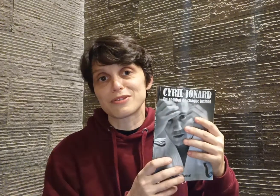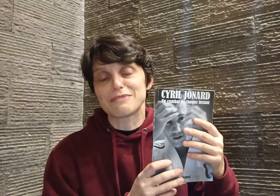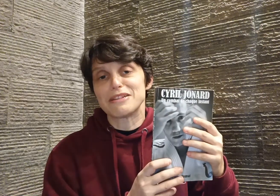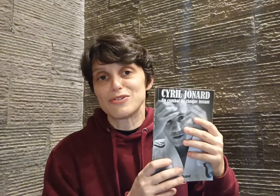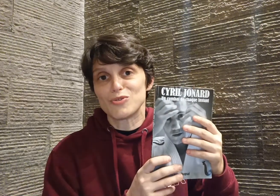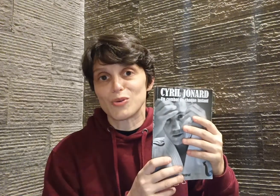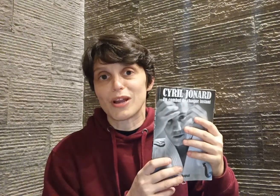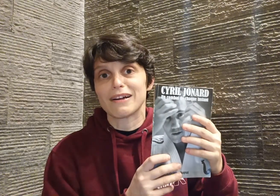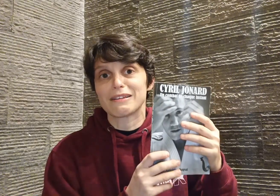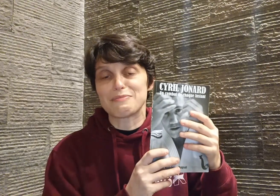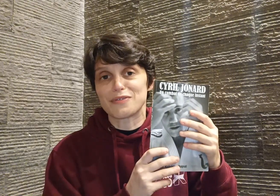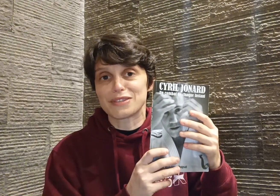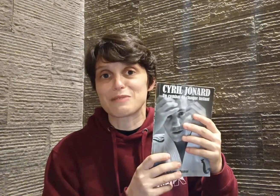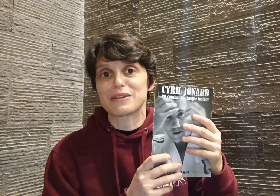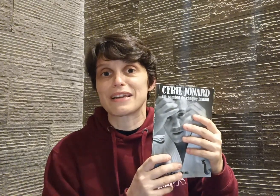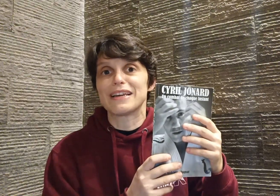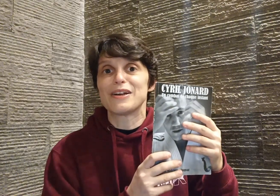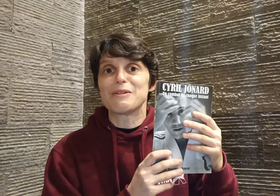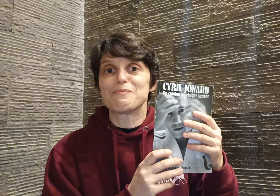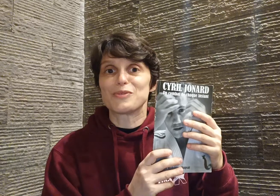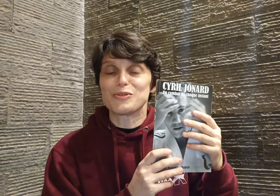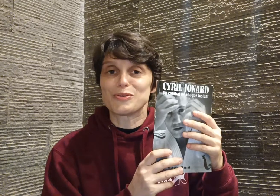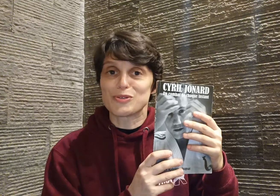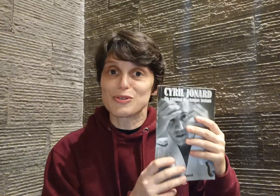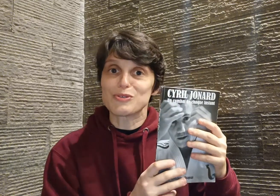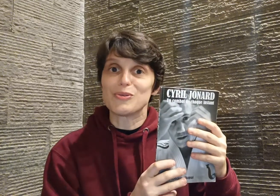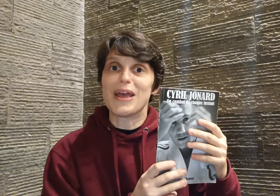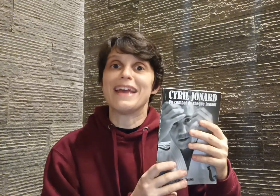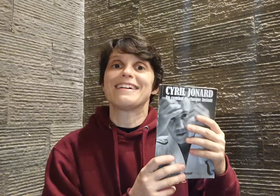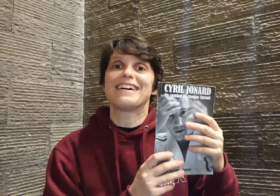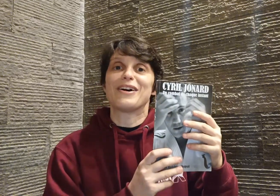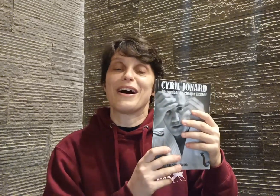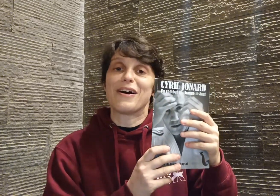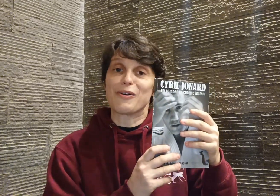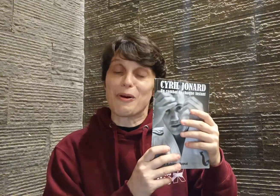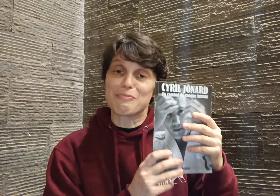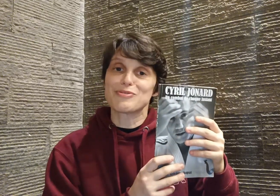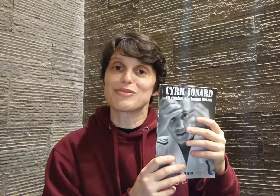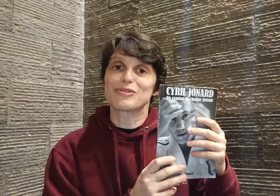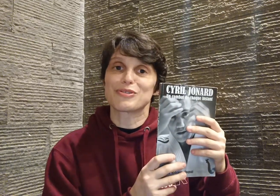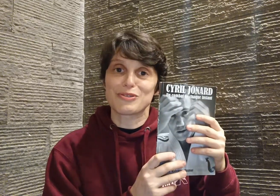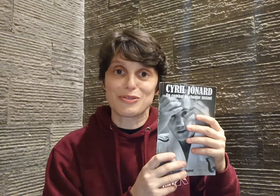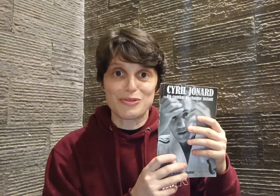des milliers de judokas qui peuvent s'inspirer de ce que tu es, encore plus que de ce que tu fais.